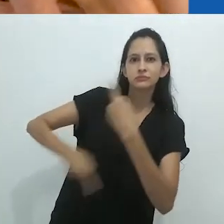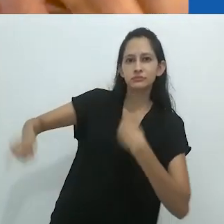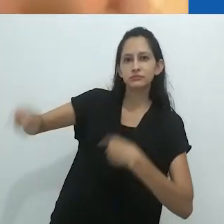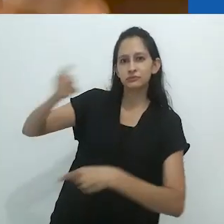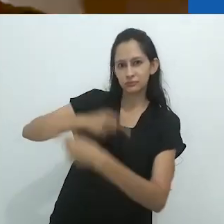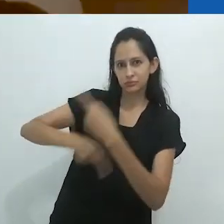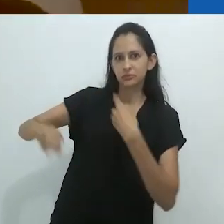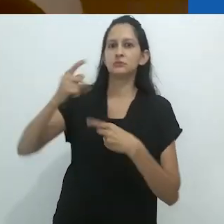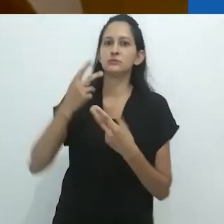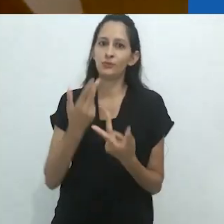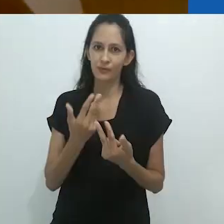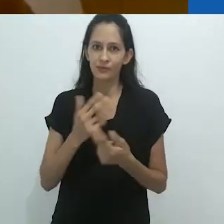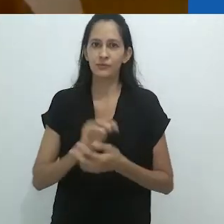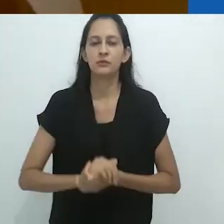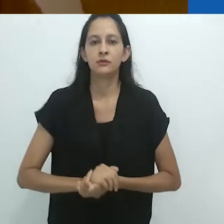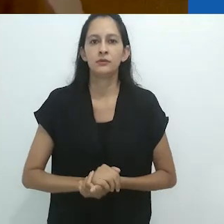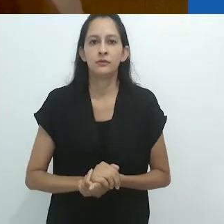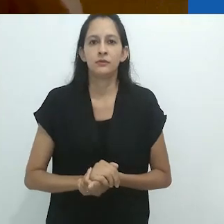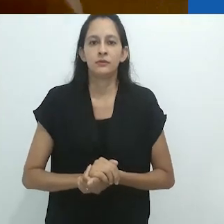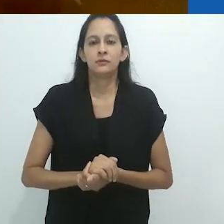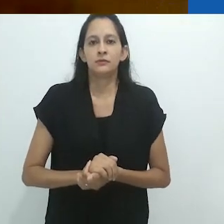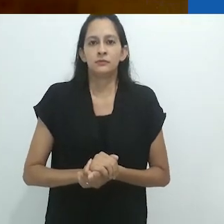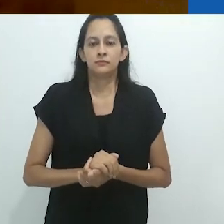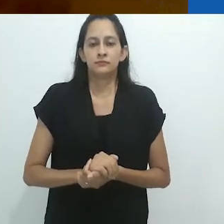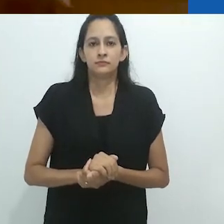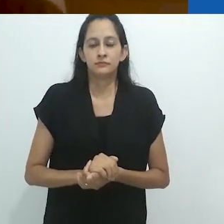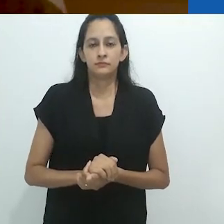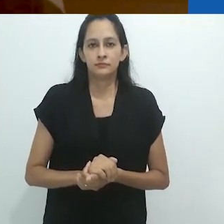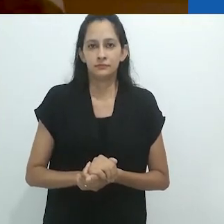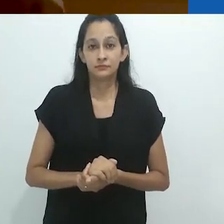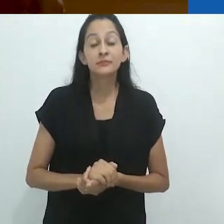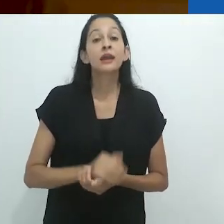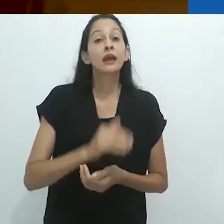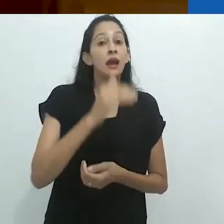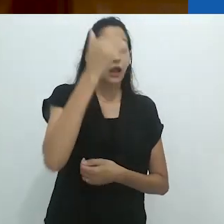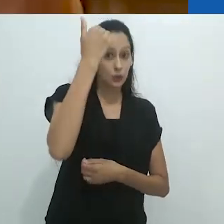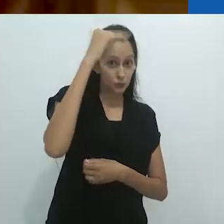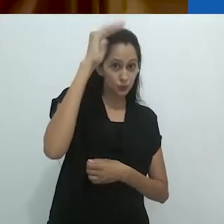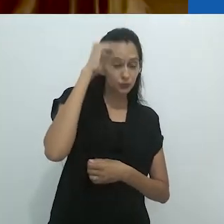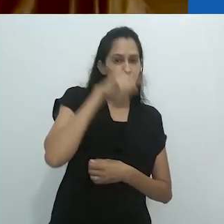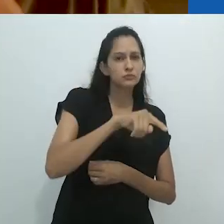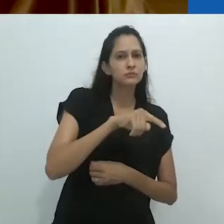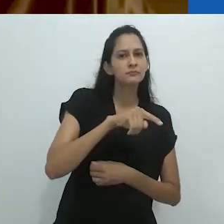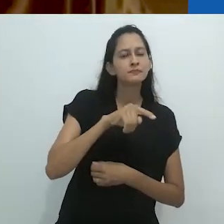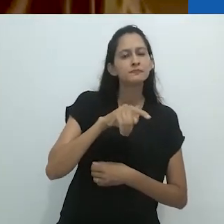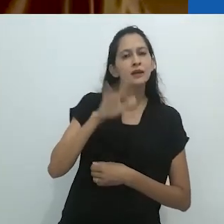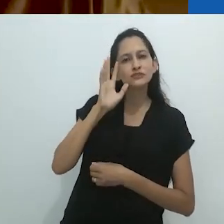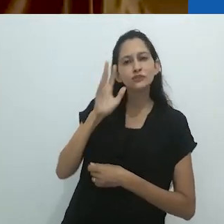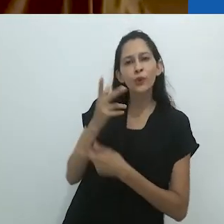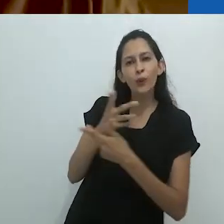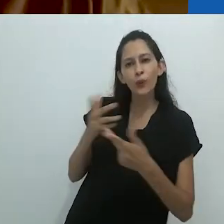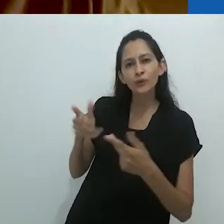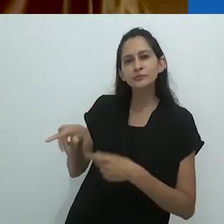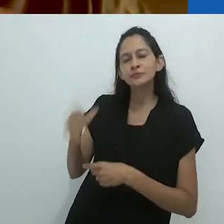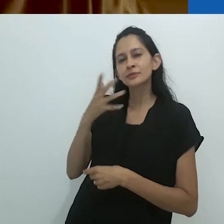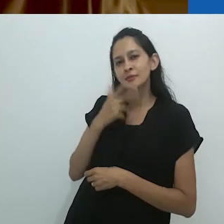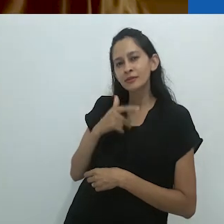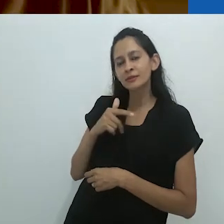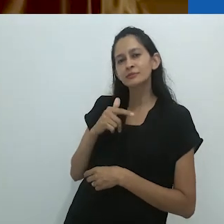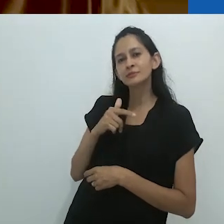Os adultos assumem coisas sobre as crianças e agem de acordo com isso